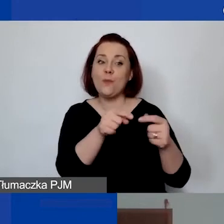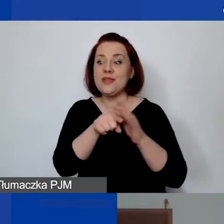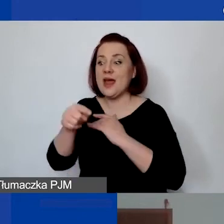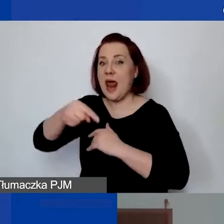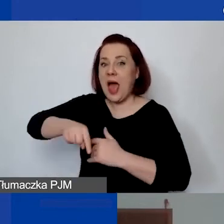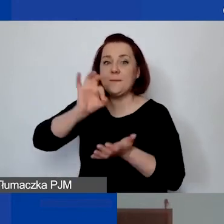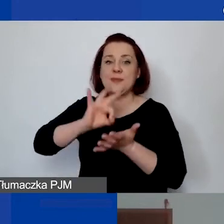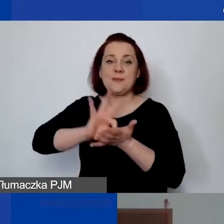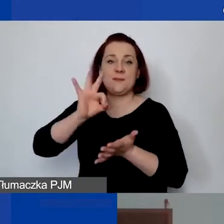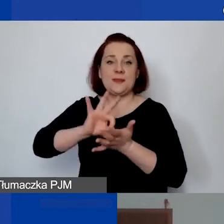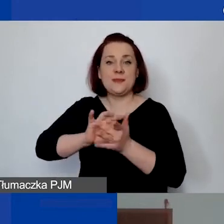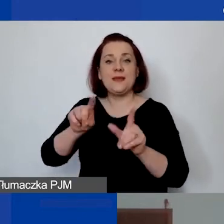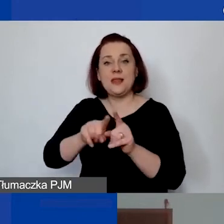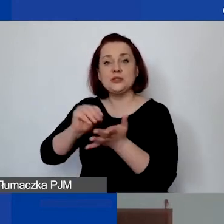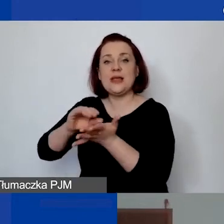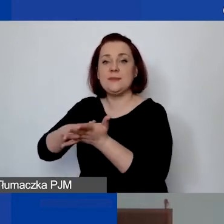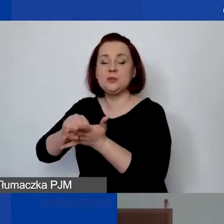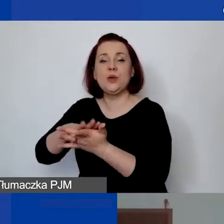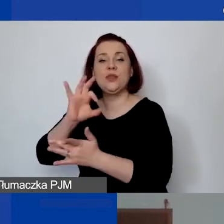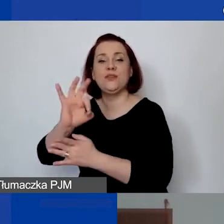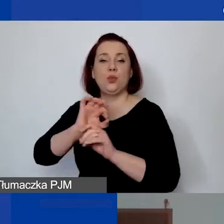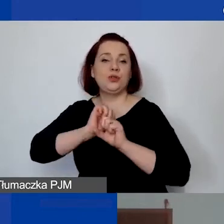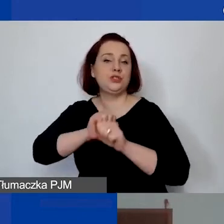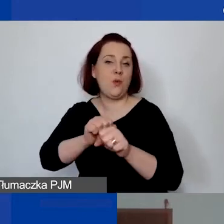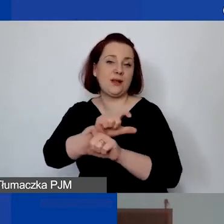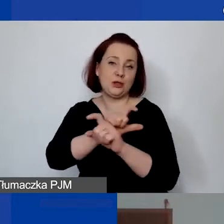w sposób ewidencjonowany i jest wykonywana osobiście.